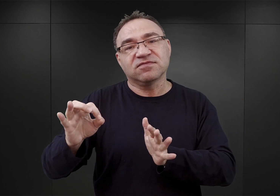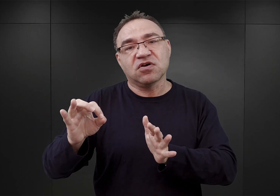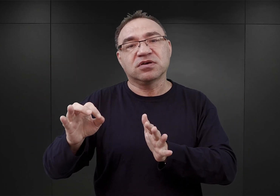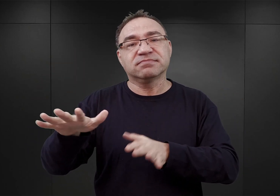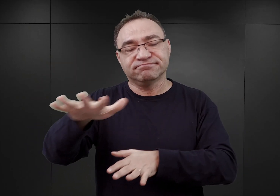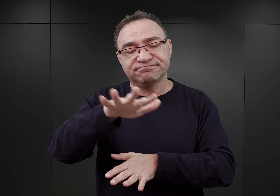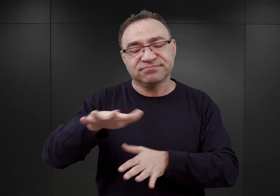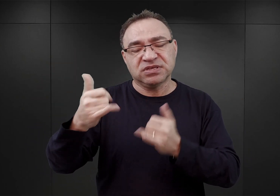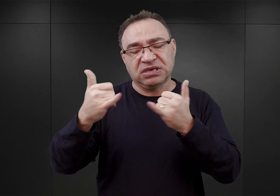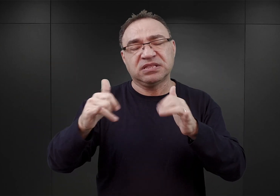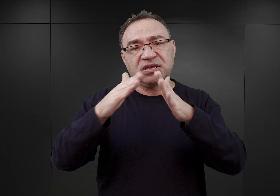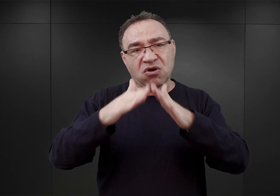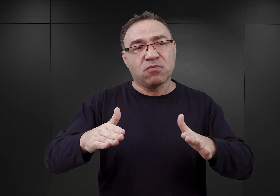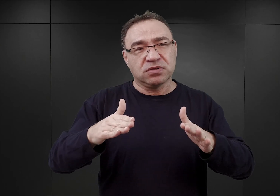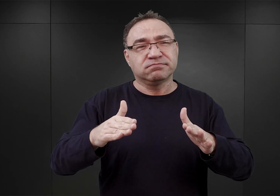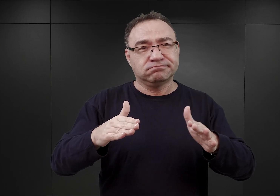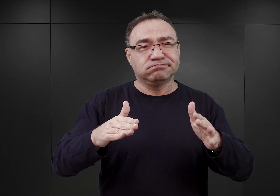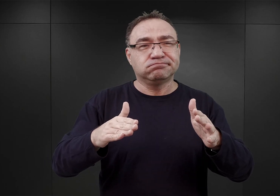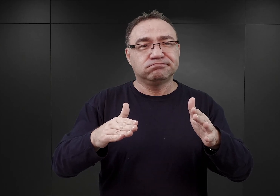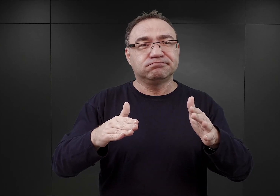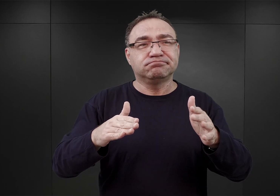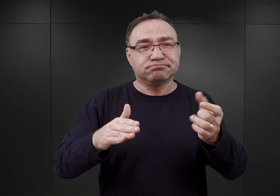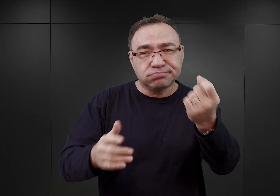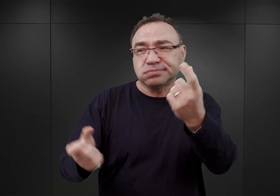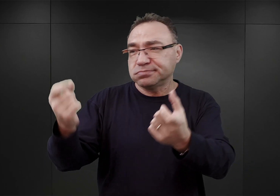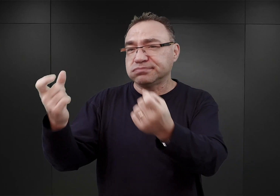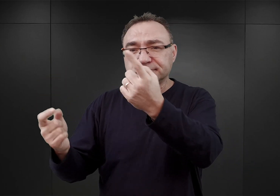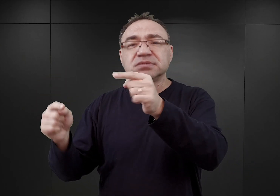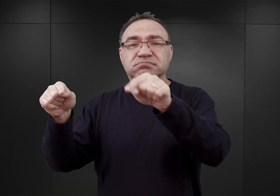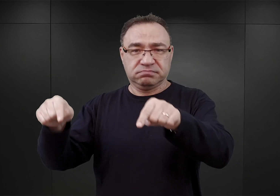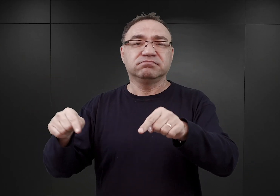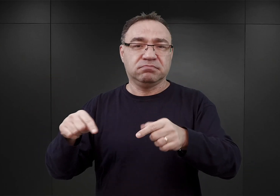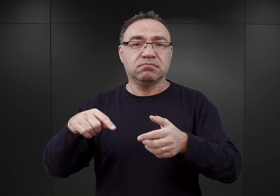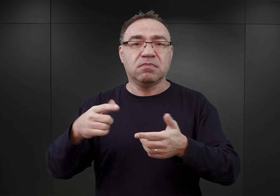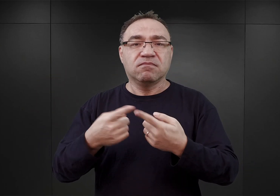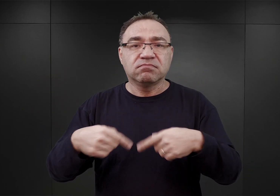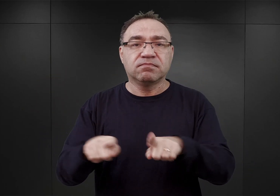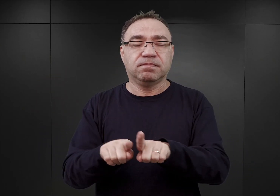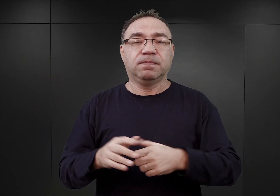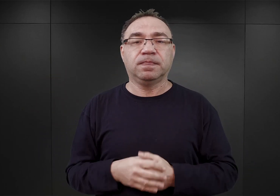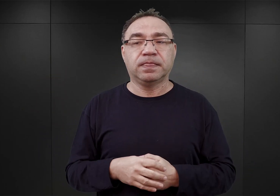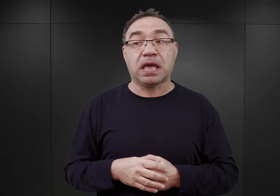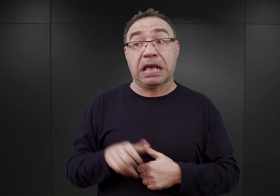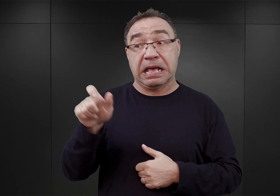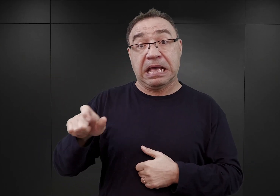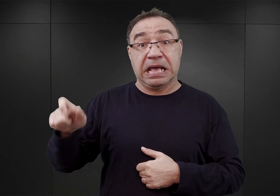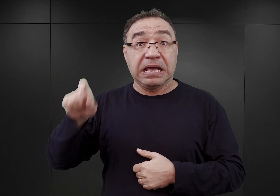i w innych obozach wchodzących w skład kompleksu Auschwitz. Z tym, że owi niemieccy kryminaliści